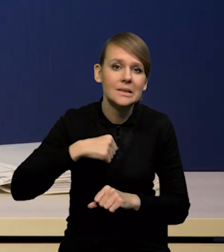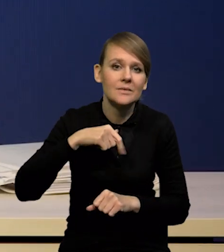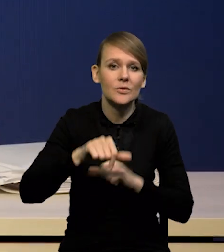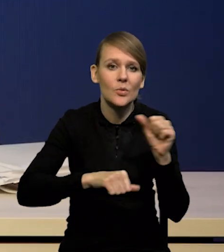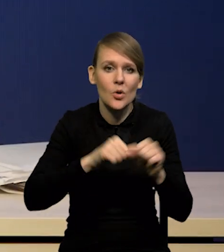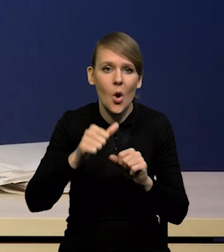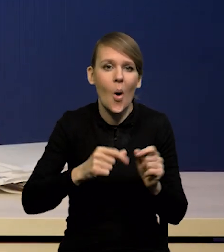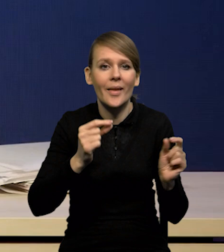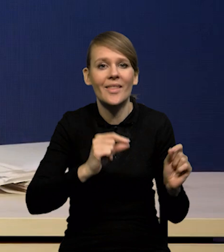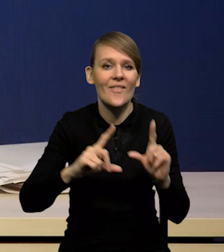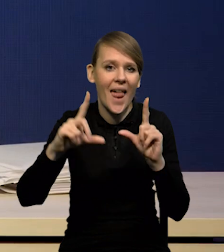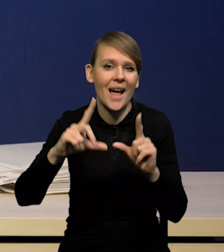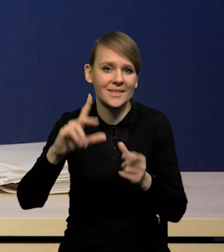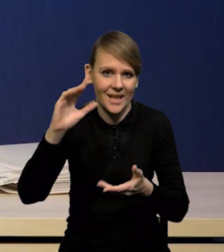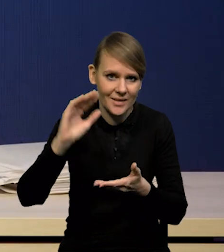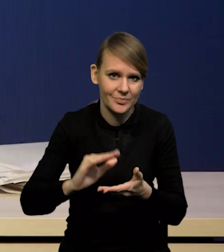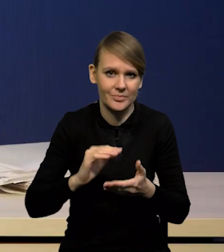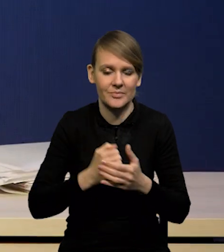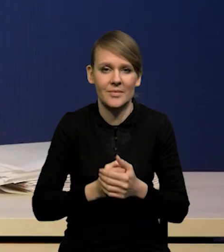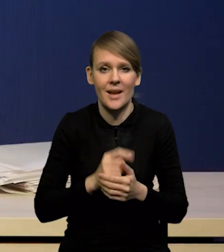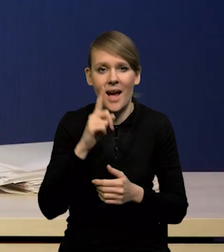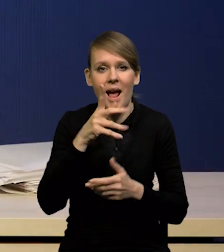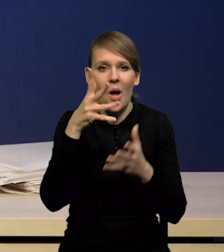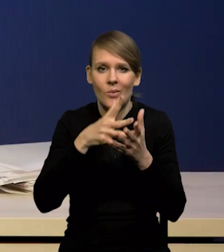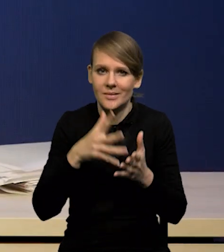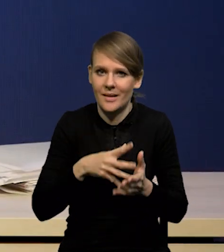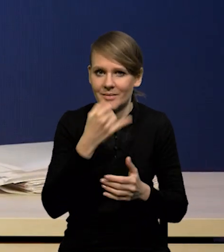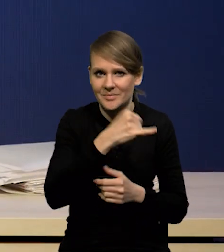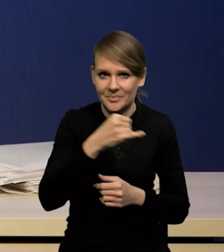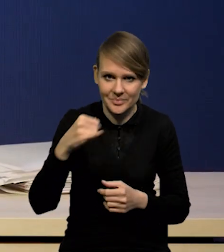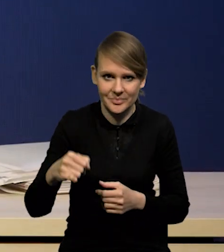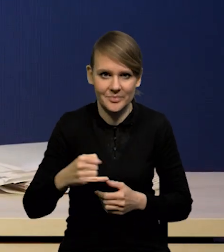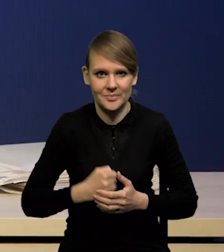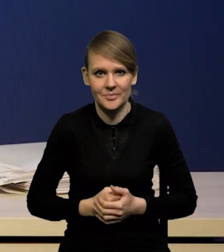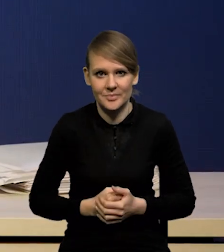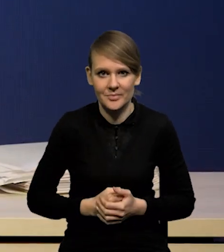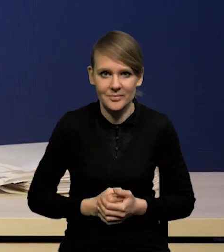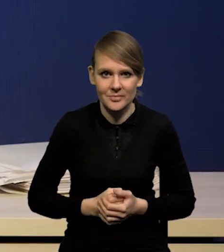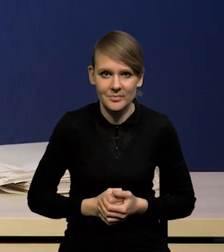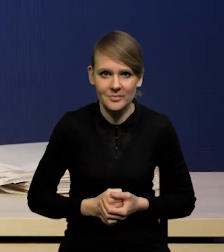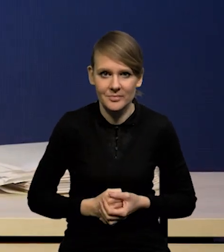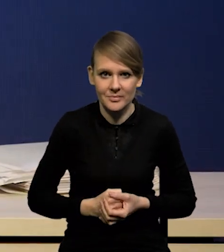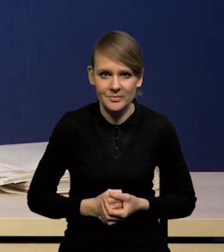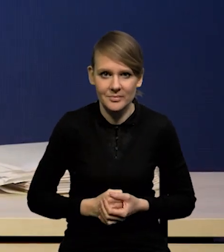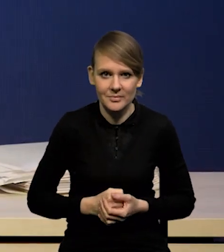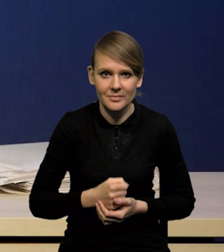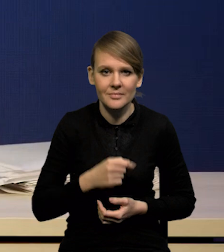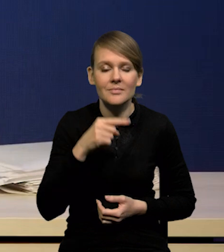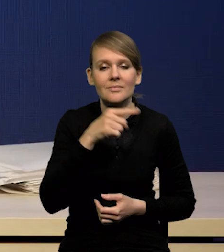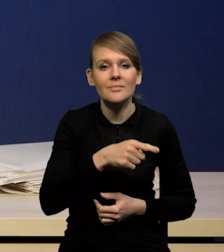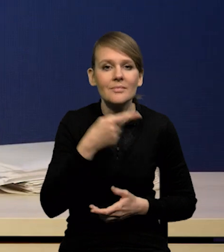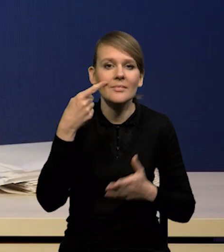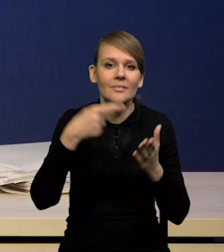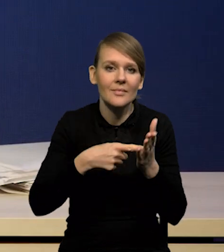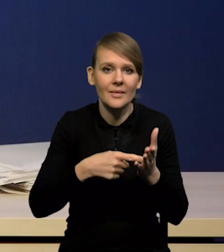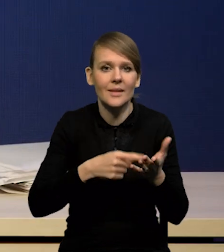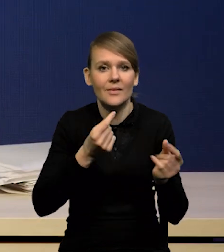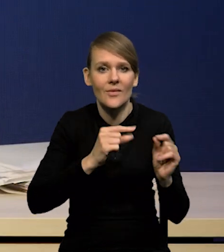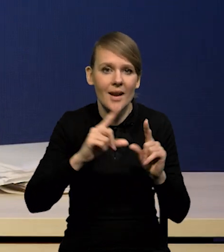natomiast różnią się nieco co do oceny, jeżeli chodzi o osiągnięcie, czy horyzont osiągnięcia celu inflacyjnego.